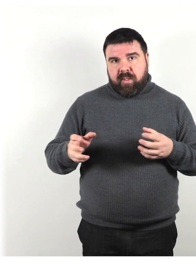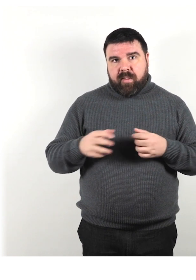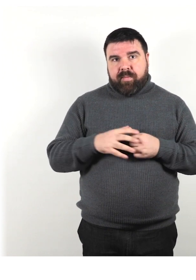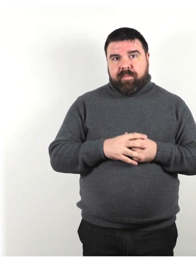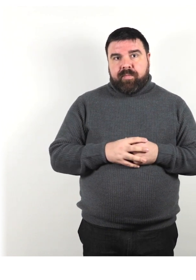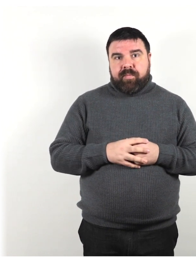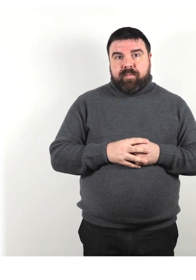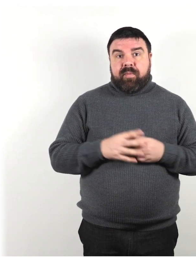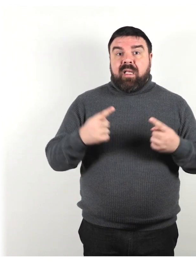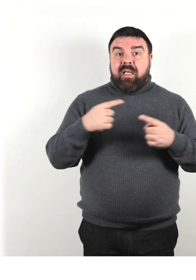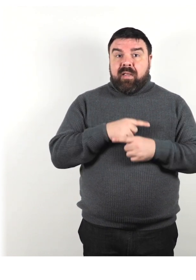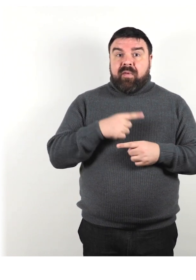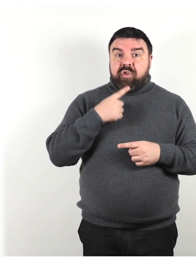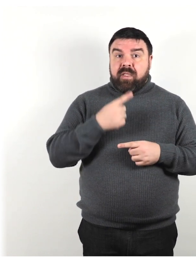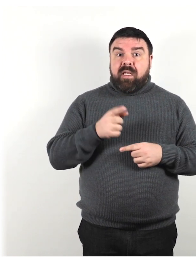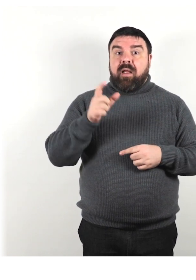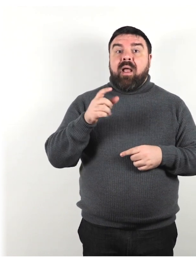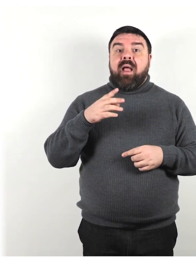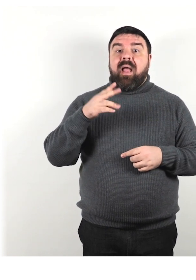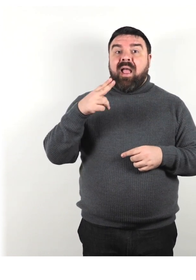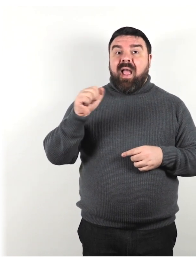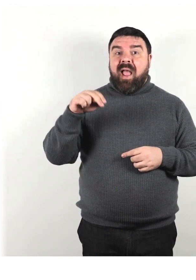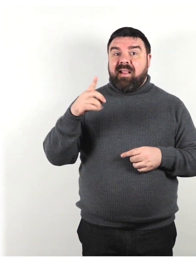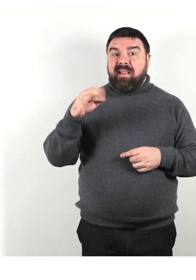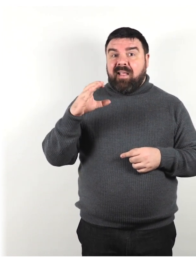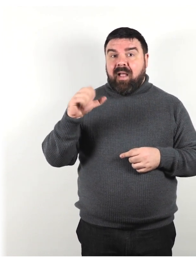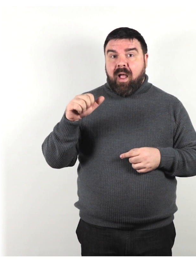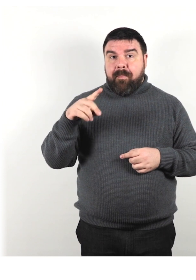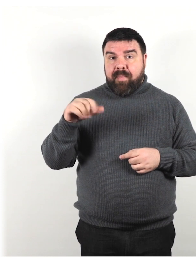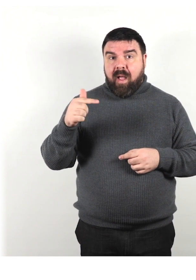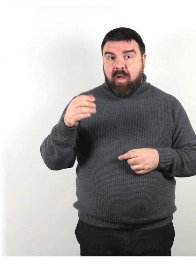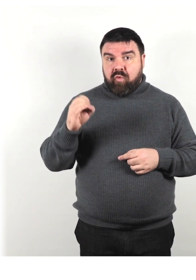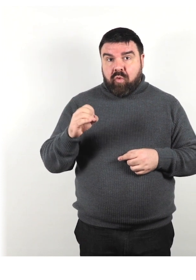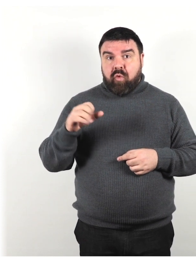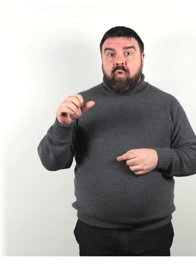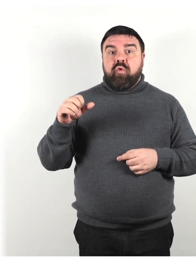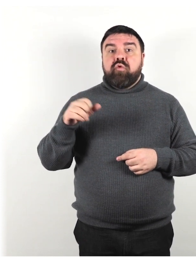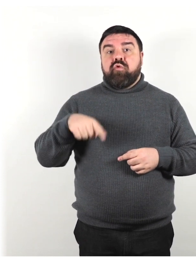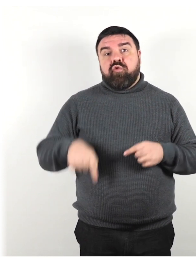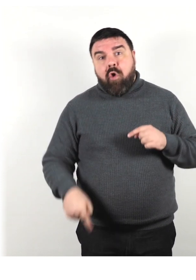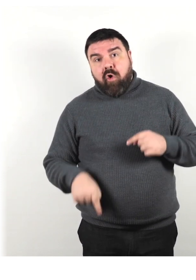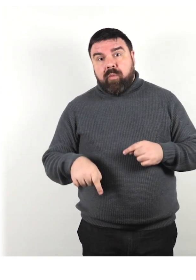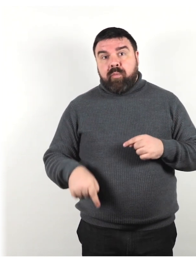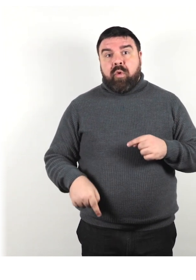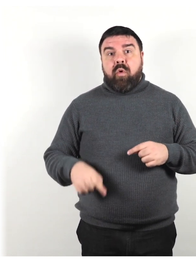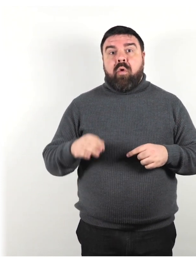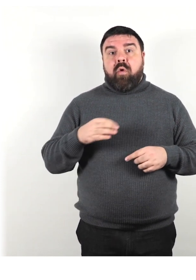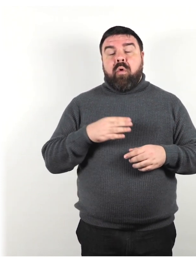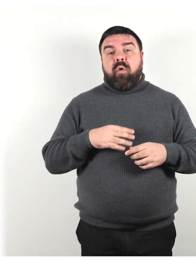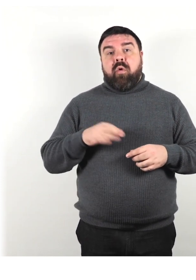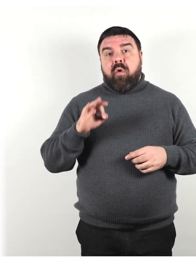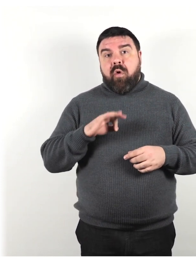Invece di dire handicappato storpio o invalido si può dire persona con disabilità.